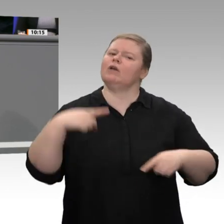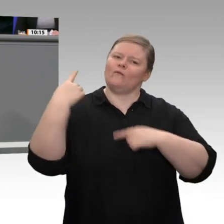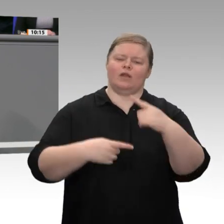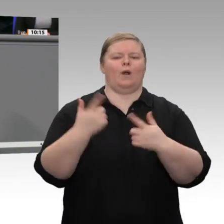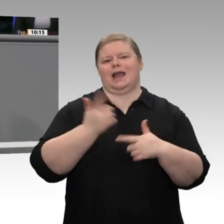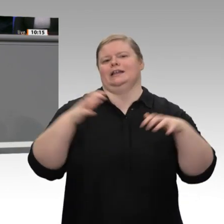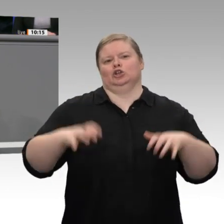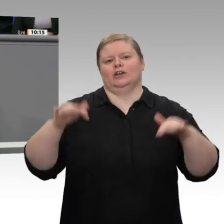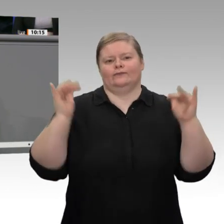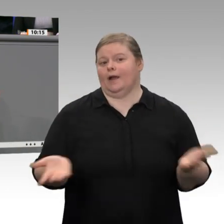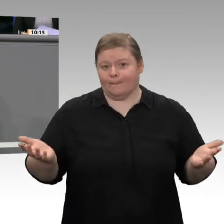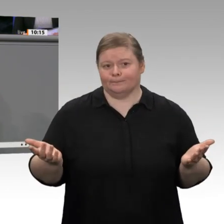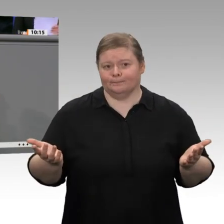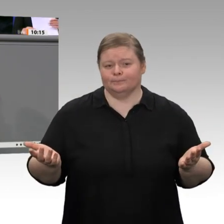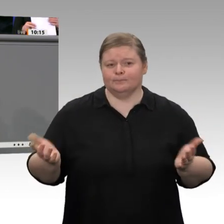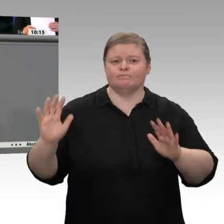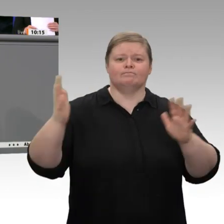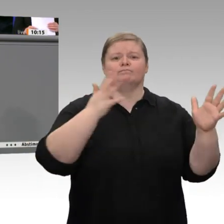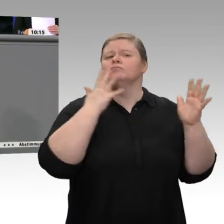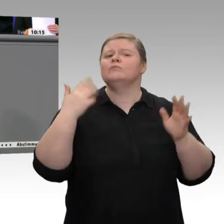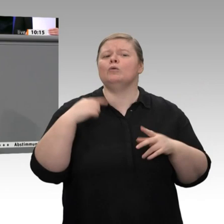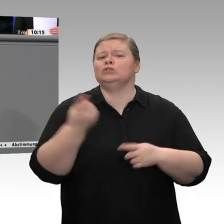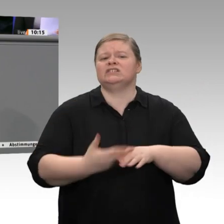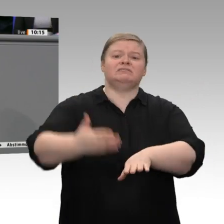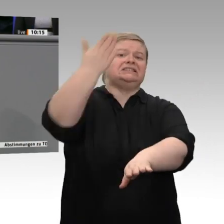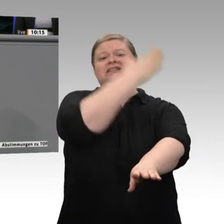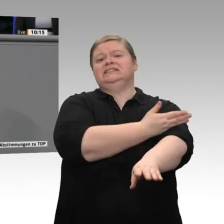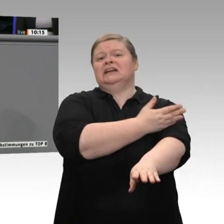dabei denke ich an eine Gesellschaftsform „Verantwortungseigentum“, dabei denke